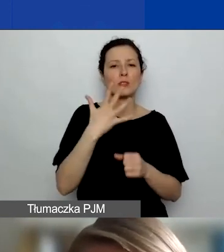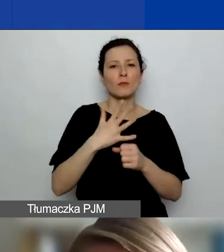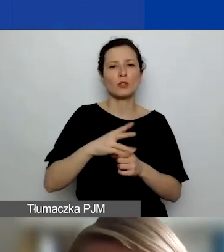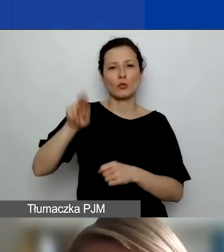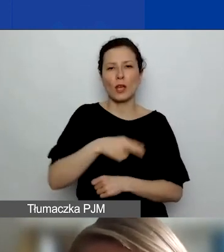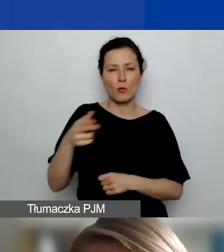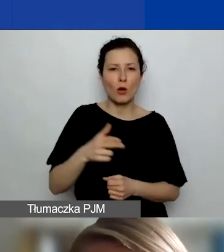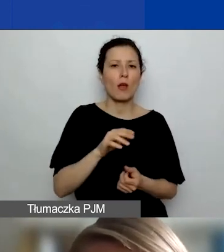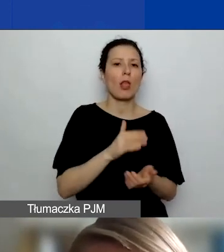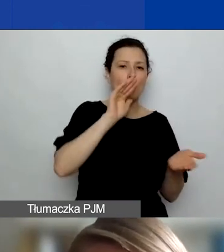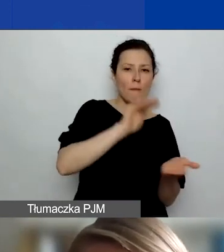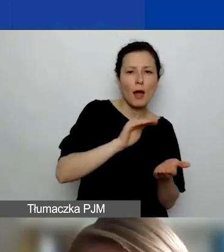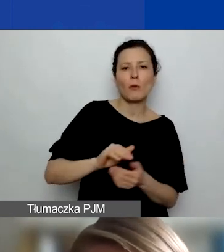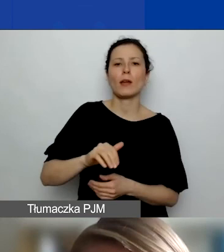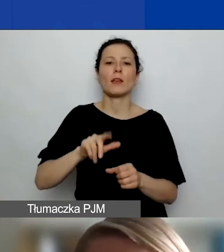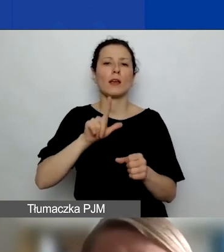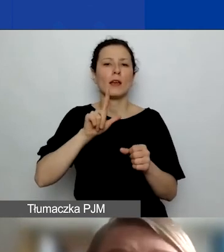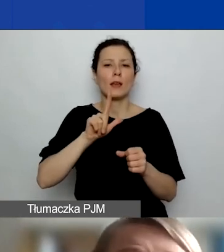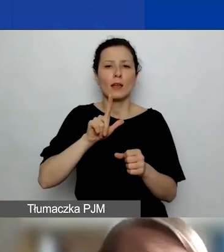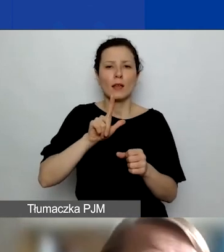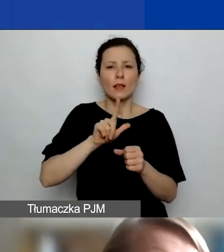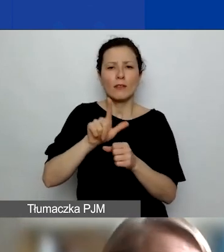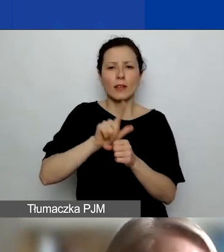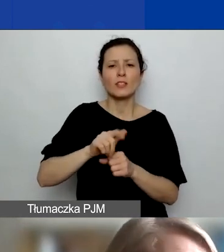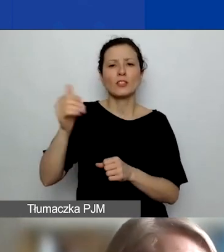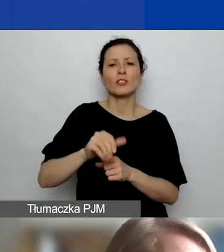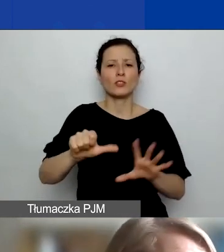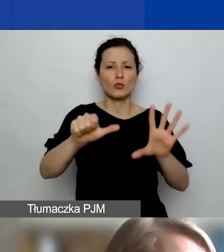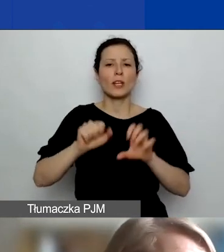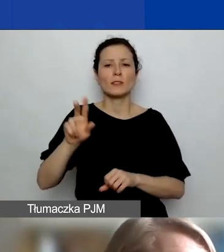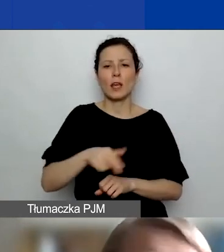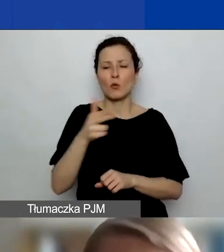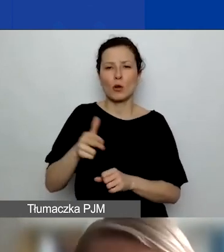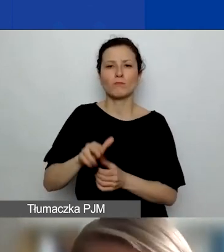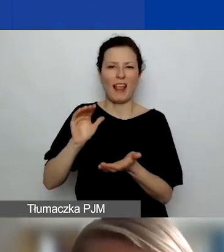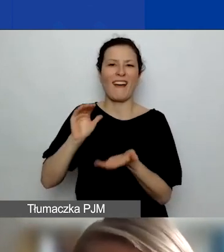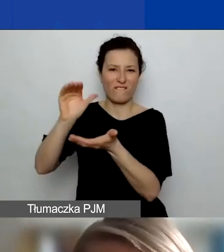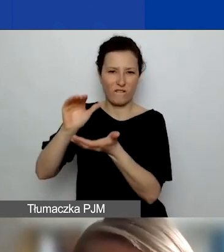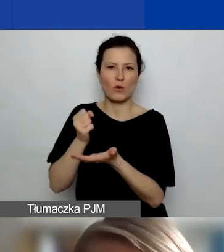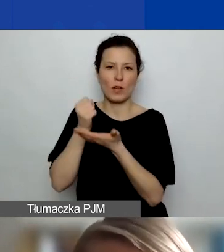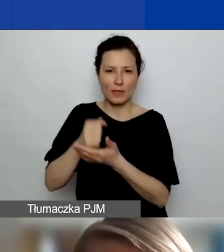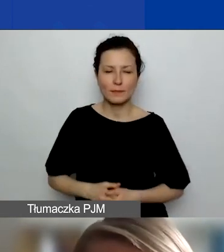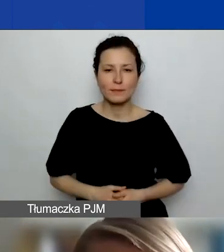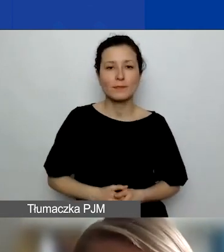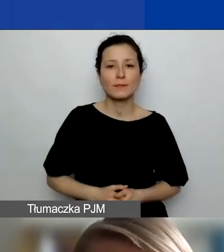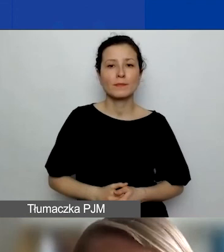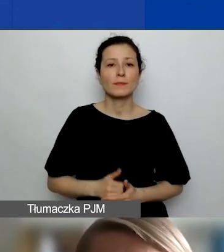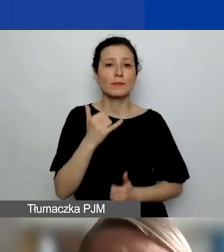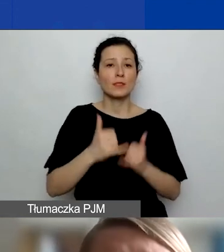i 12 600 euro dla grantów dużych. Jeżeliby się okazało, że dużą część waszego projektu stanowią działania dwustronne,